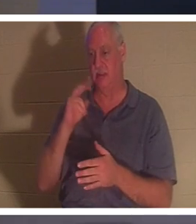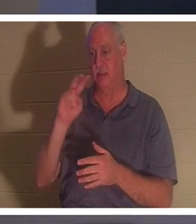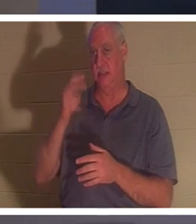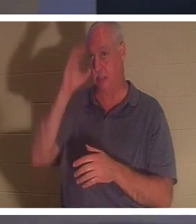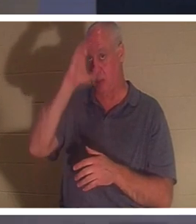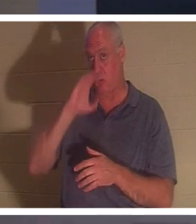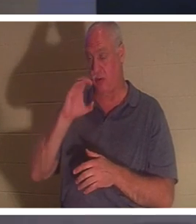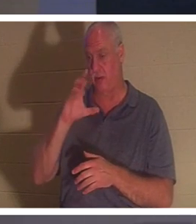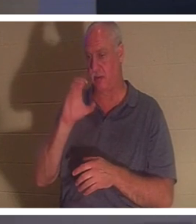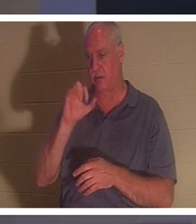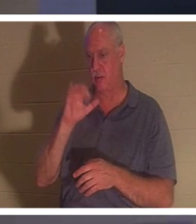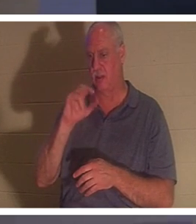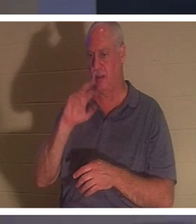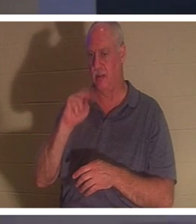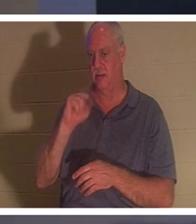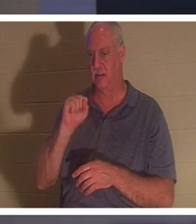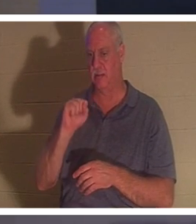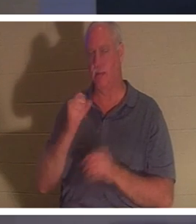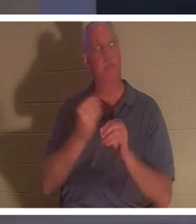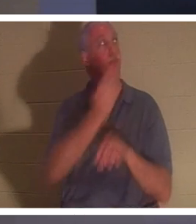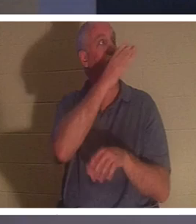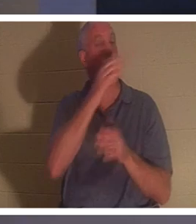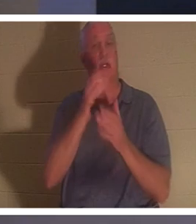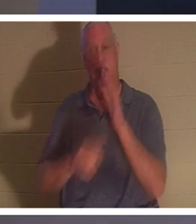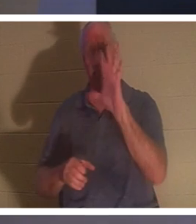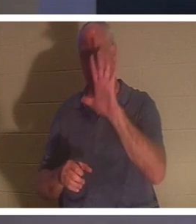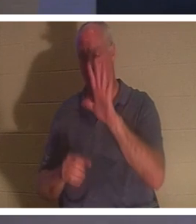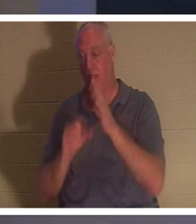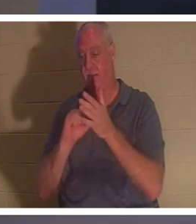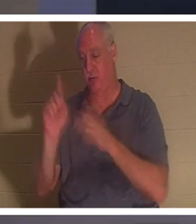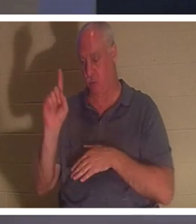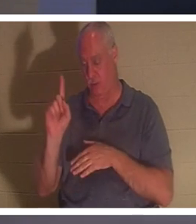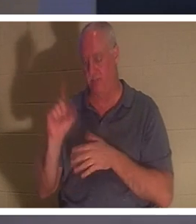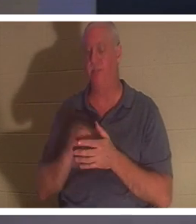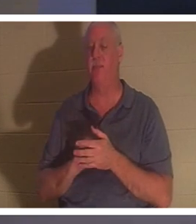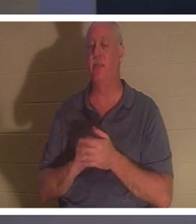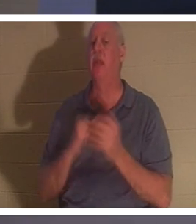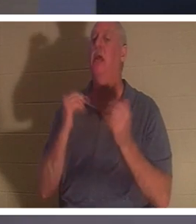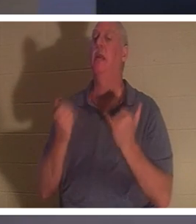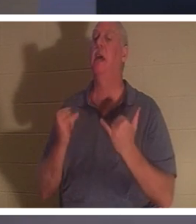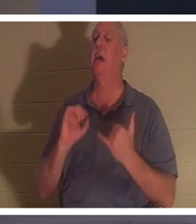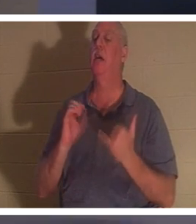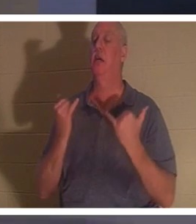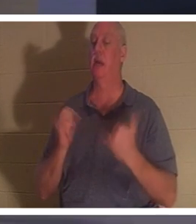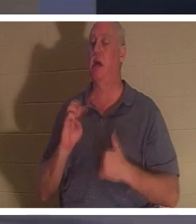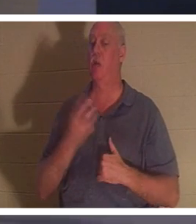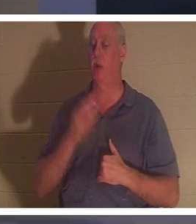должно быть у вас на экране. 2 Коринфянам 5:1, он говорит: «Теперь мы знаем», надеюсь, мы знаем, вы